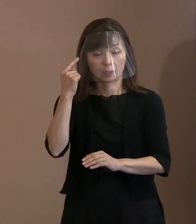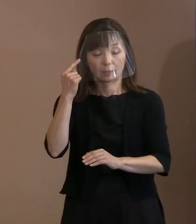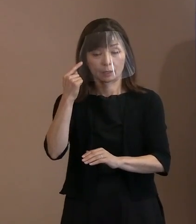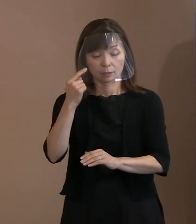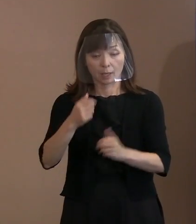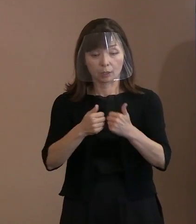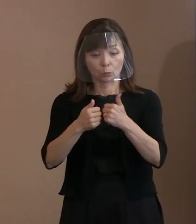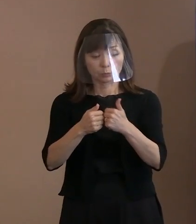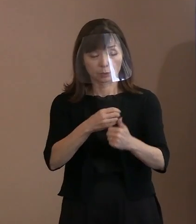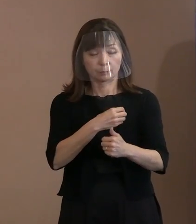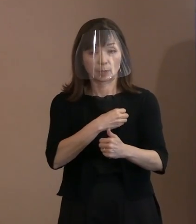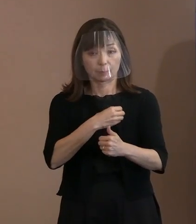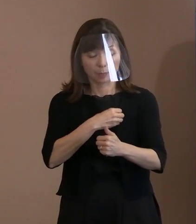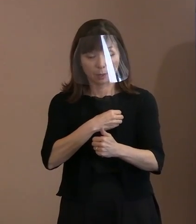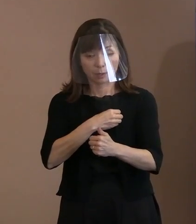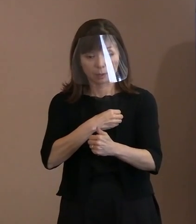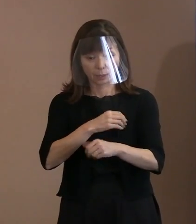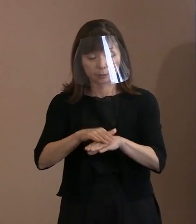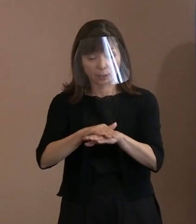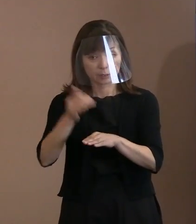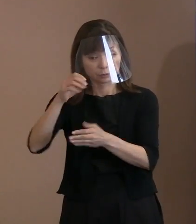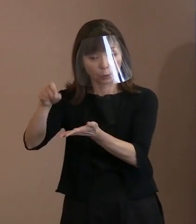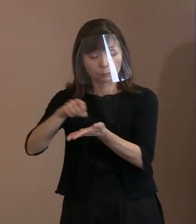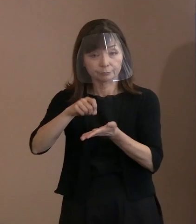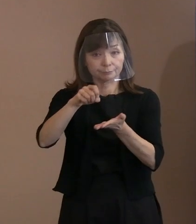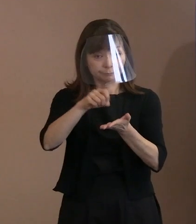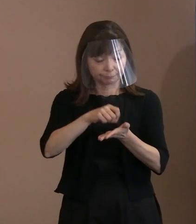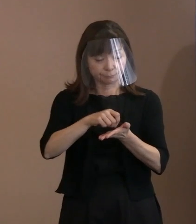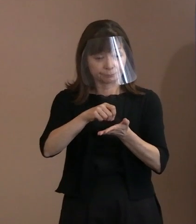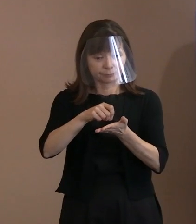推敲を重ねて作成をいたしました｡